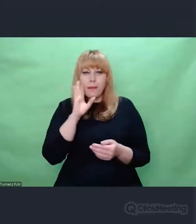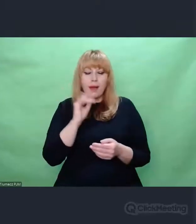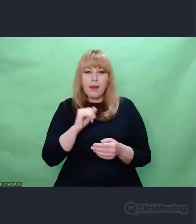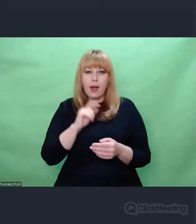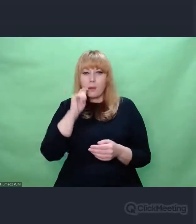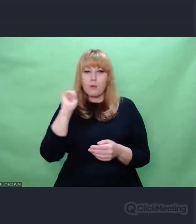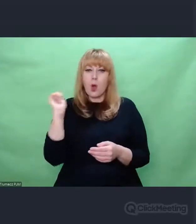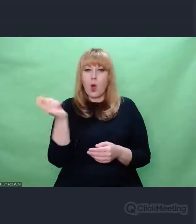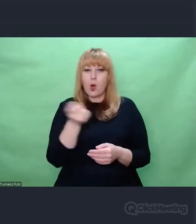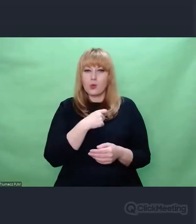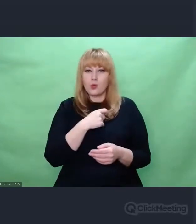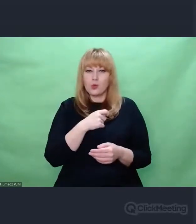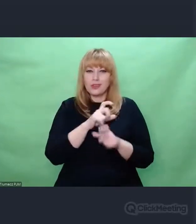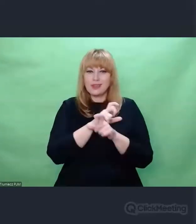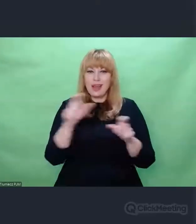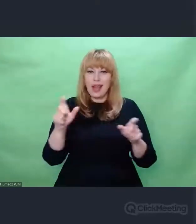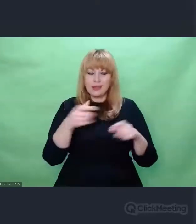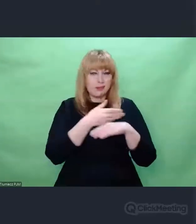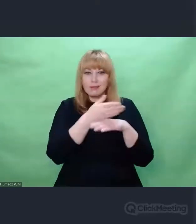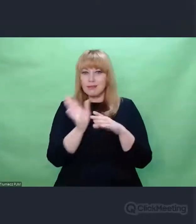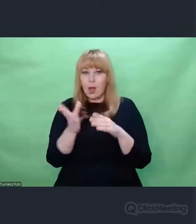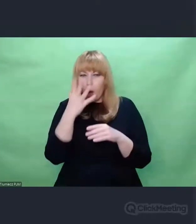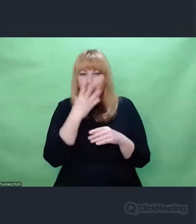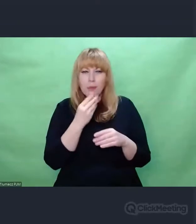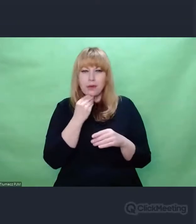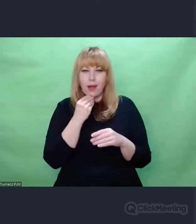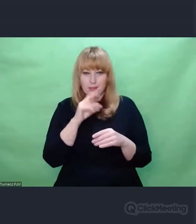Dzięki temu, że to jest obraz i dzięki temu, że powstał